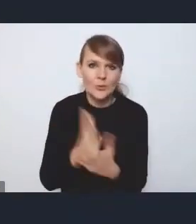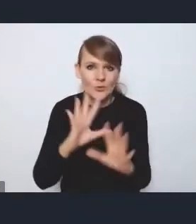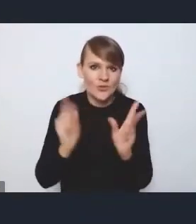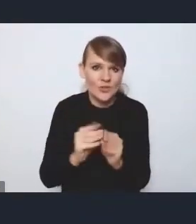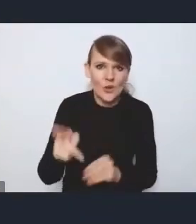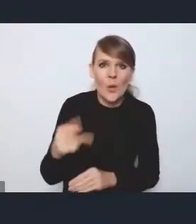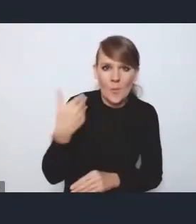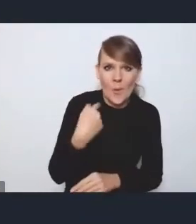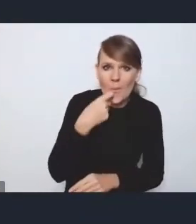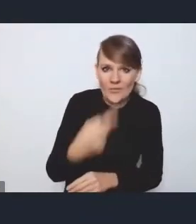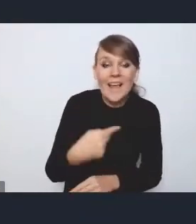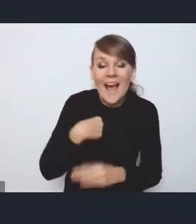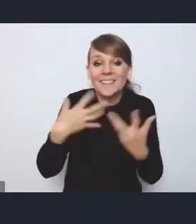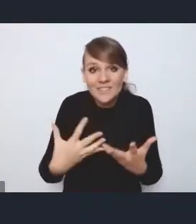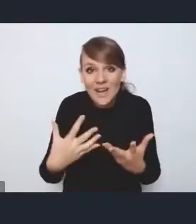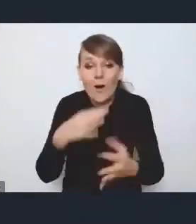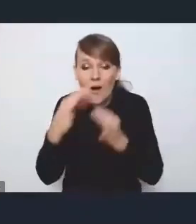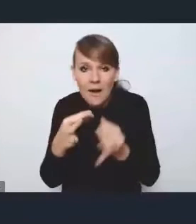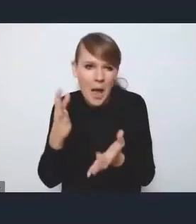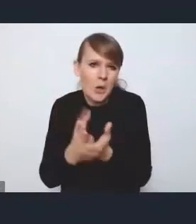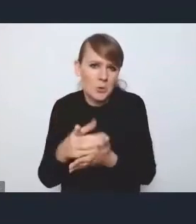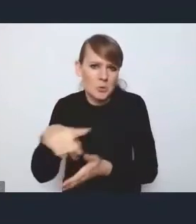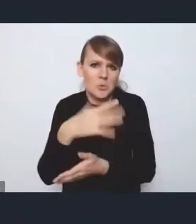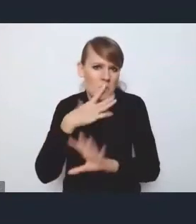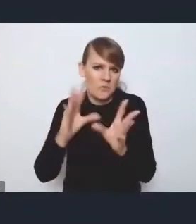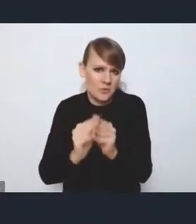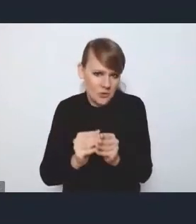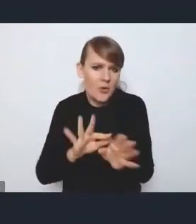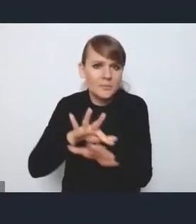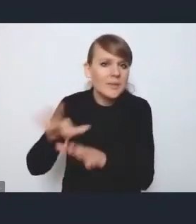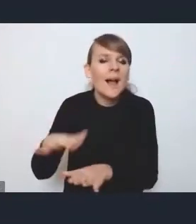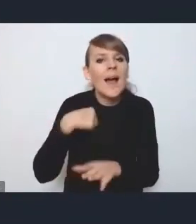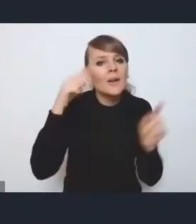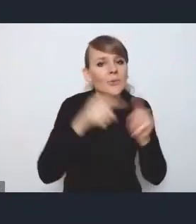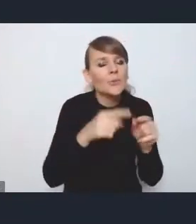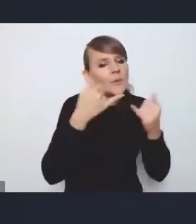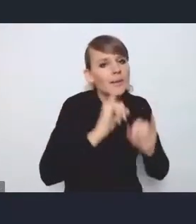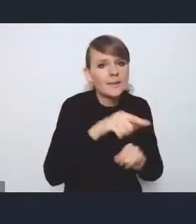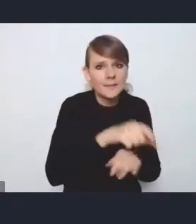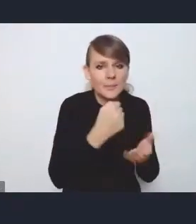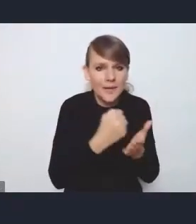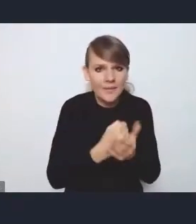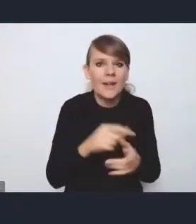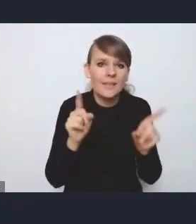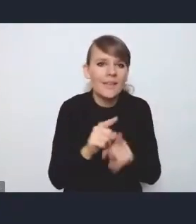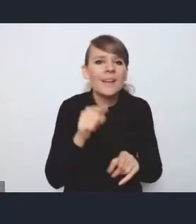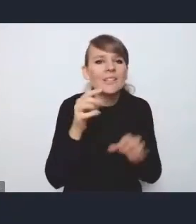to, co chciałem w tym temacie też zauważyć. Skupię się na takim jeszcze innym aspekcie, który też troszkę dzisiaj tutaj wybrzmiał,